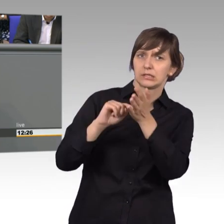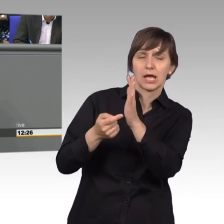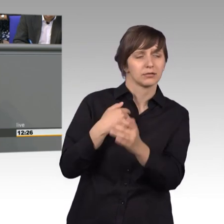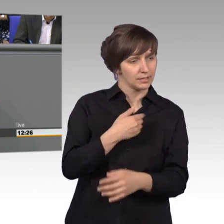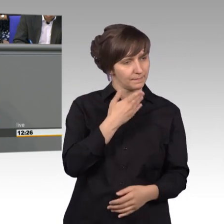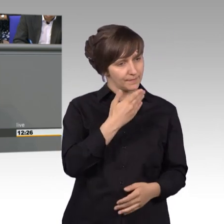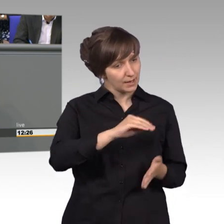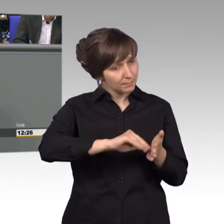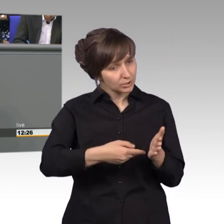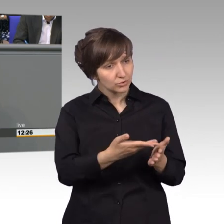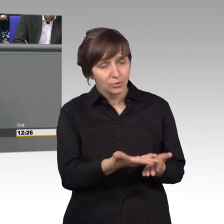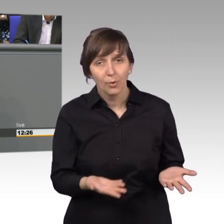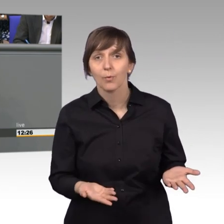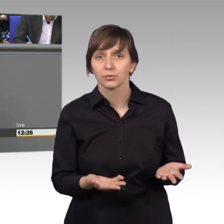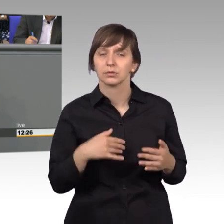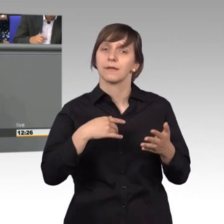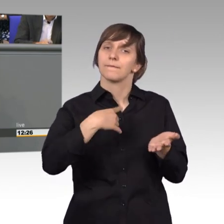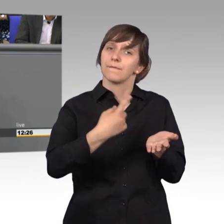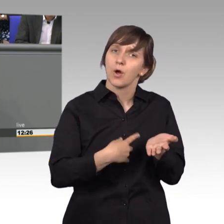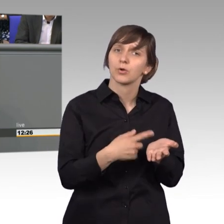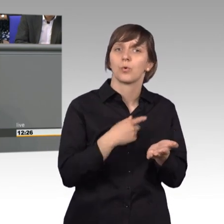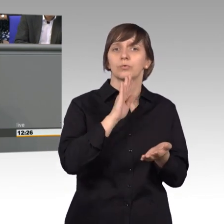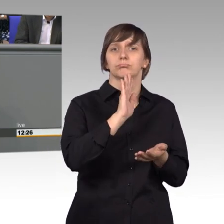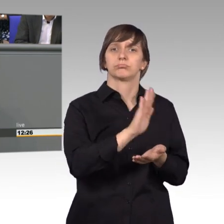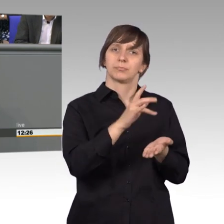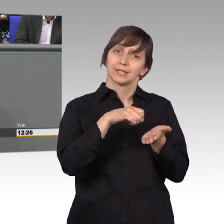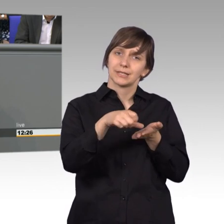Es ging um die Forderung nach einer besseren Vergütung, die war